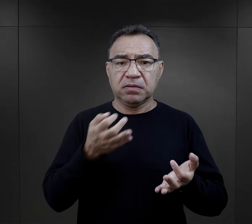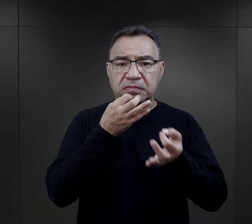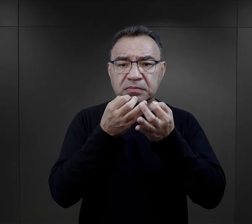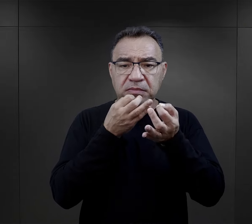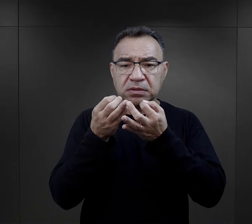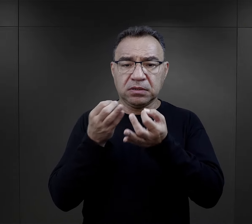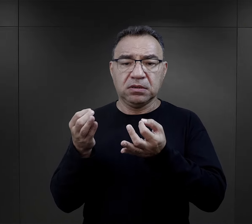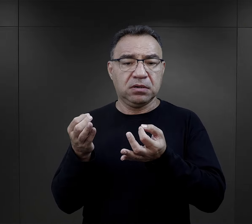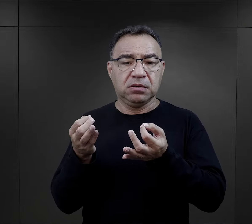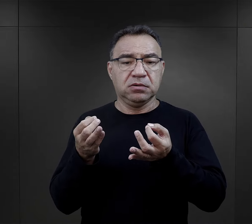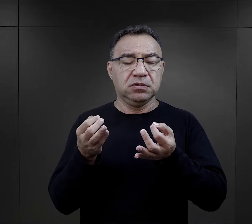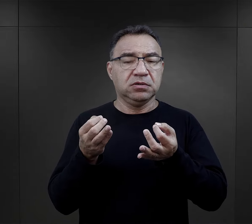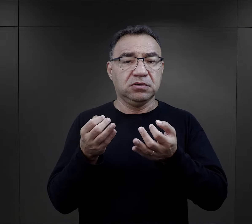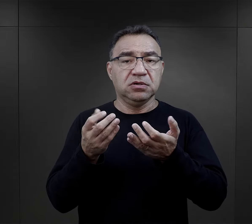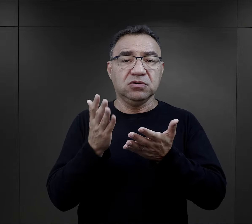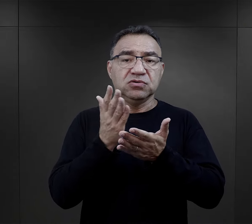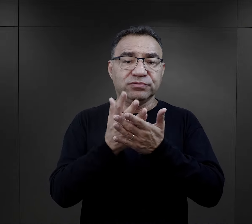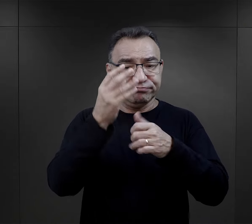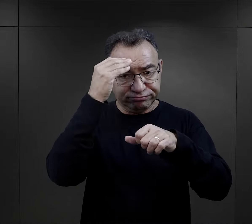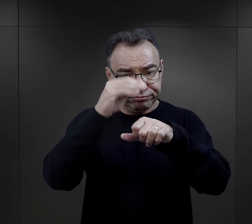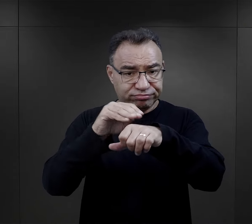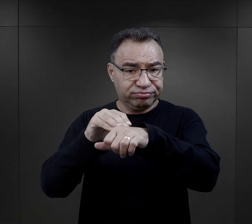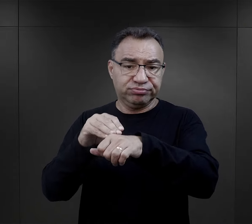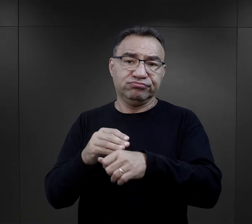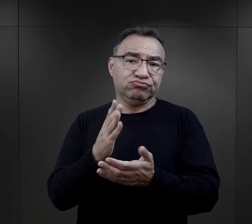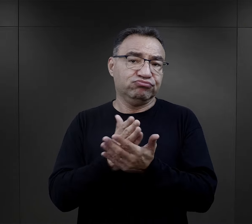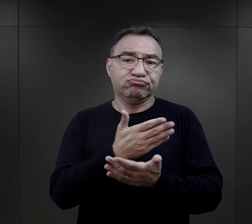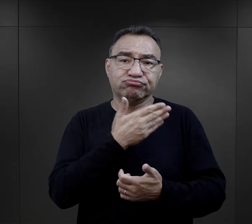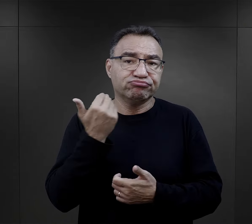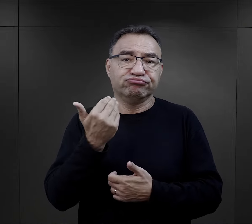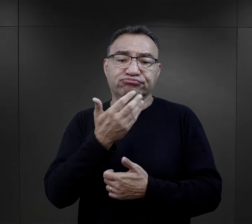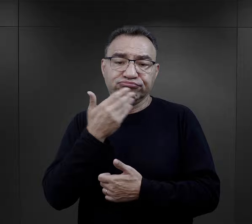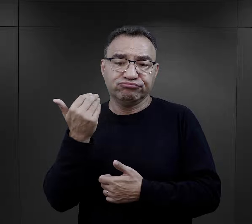No i wtedy byli informowani, że ich już nie ma,